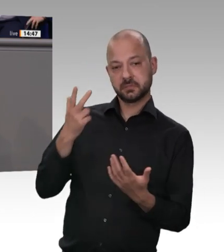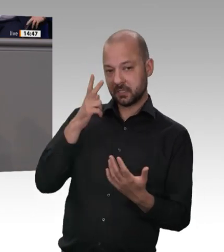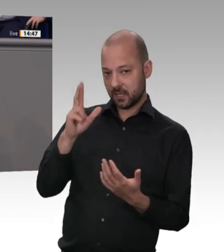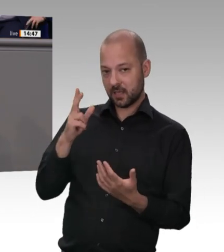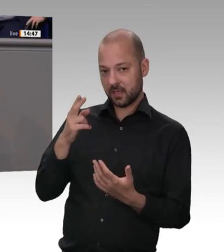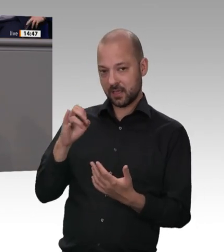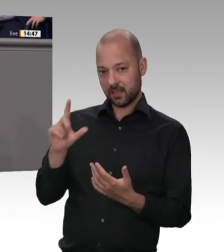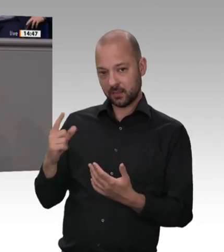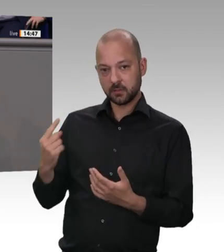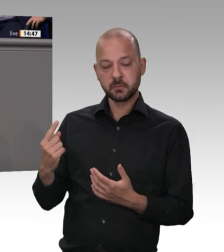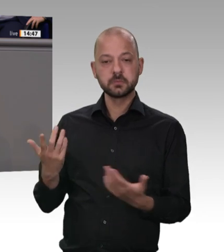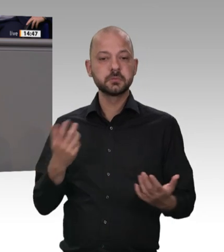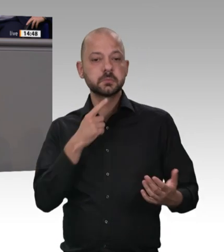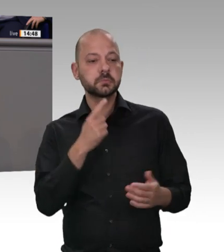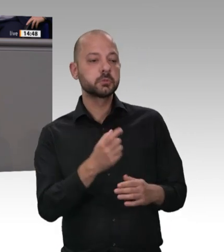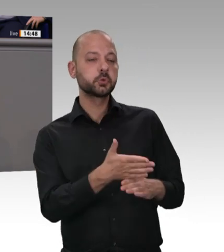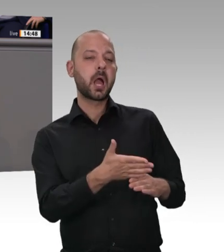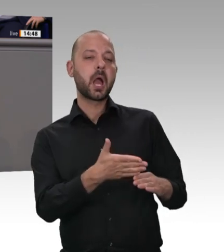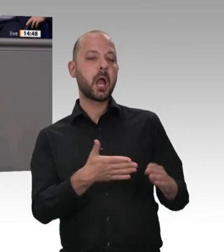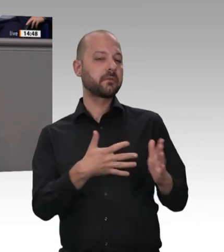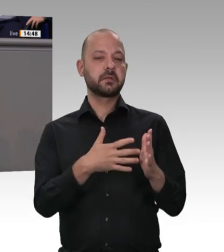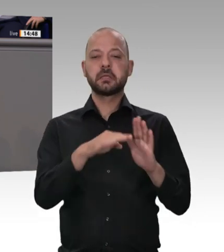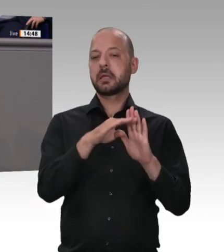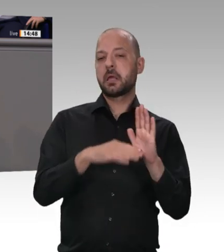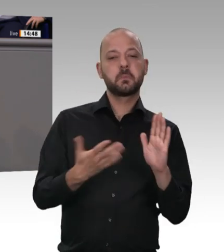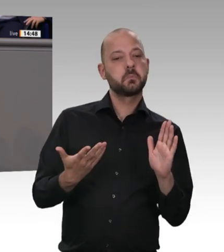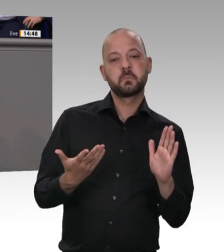Ändern Sie die Arbeitsstättenverordnung, sodass die Kontrolleure auch Zugang zu scheinbar